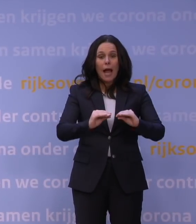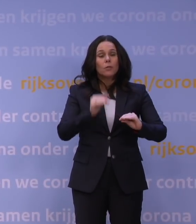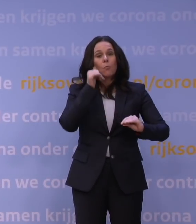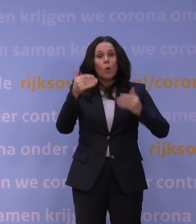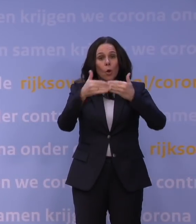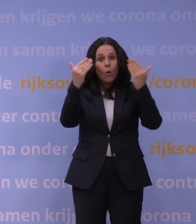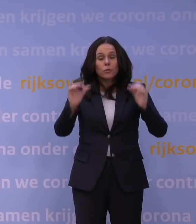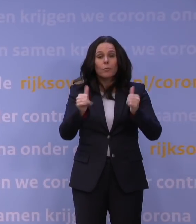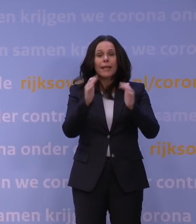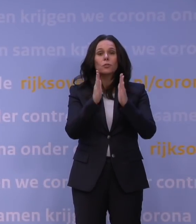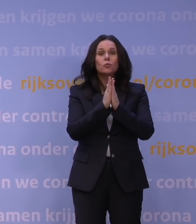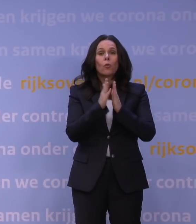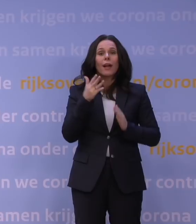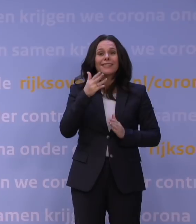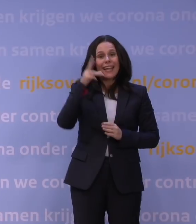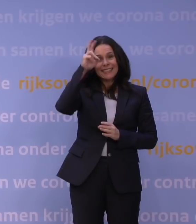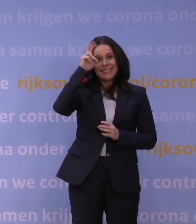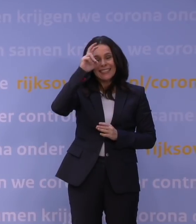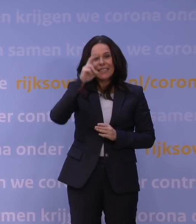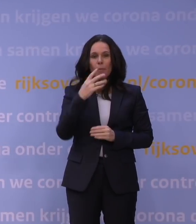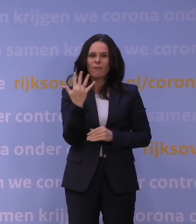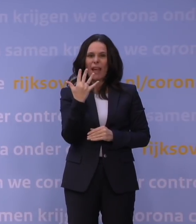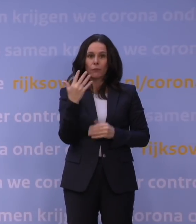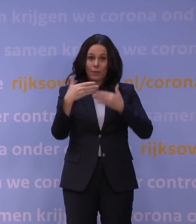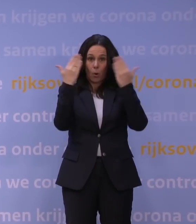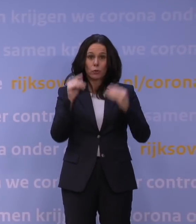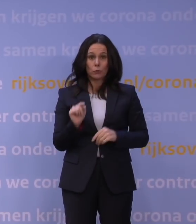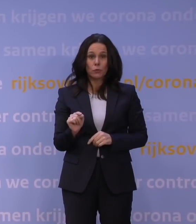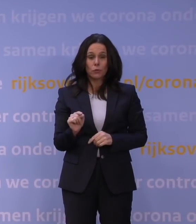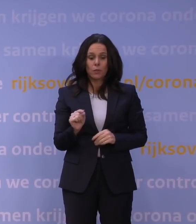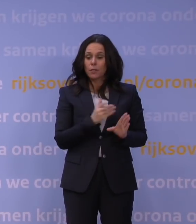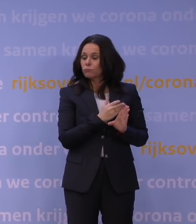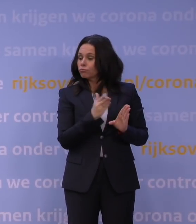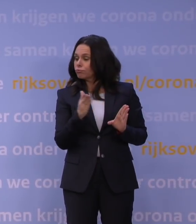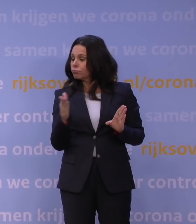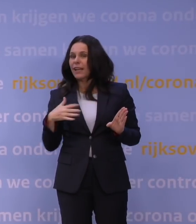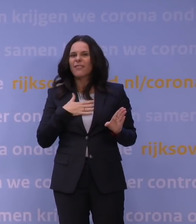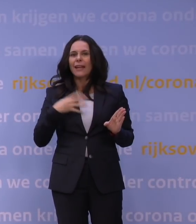zondag 19 december 5 uur 's morgens en duurt in principe tot en met vrijdag 14 januari.